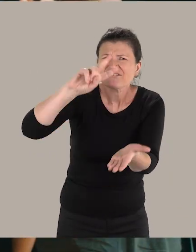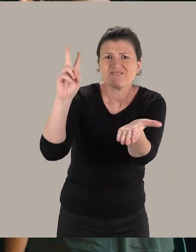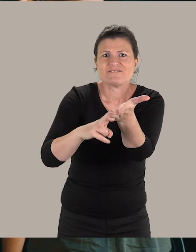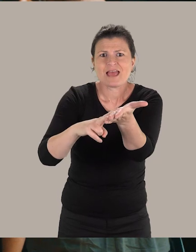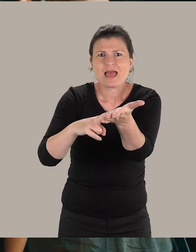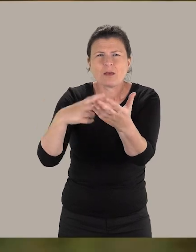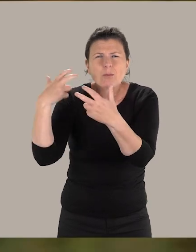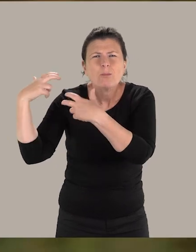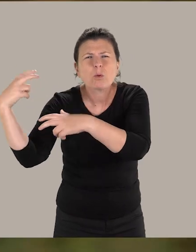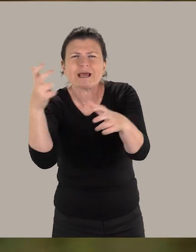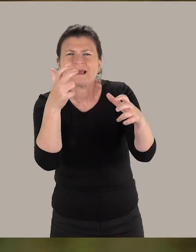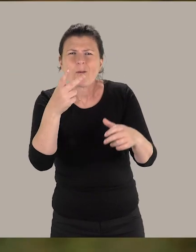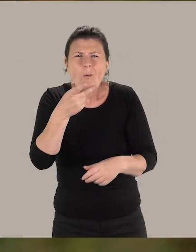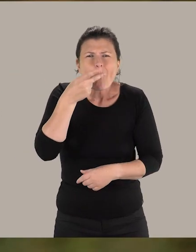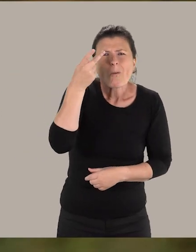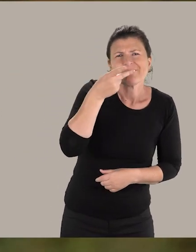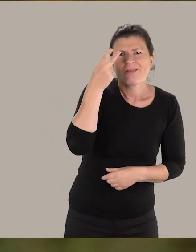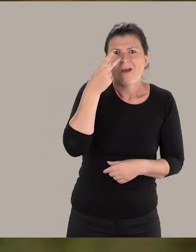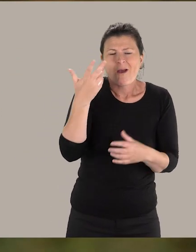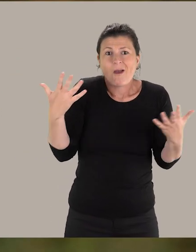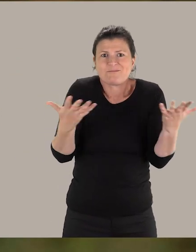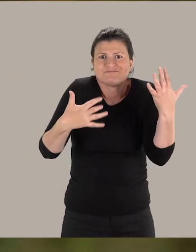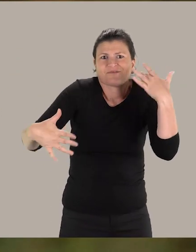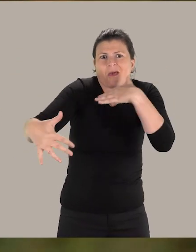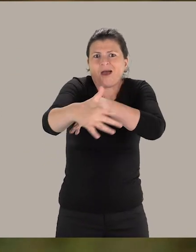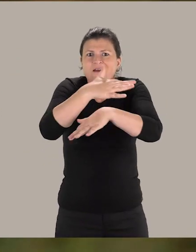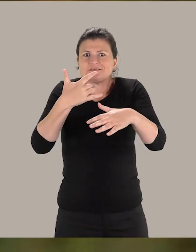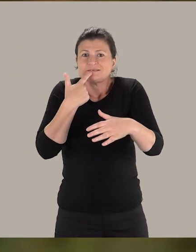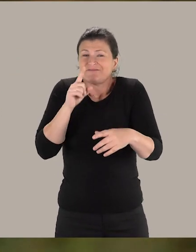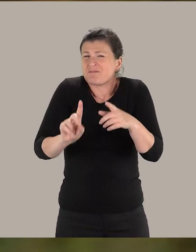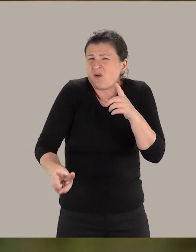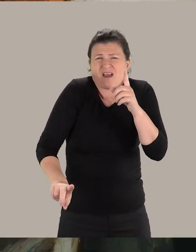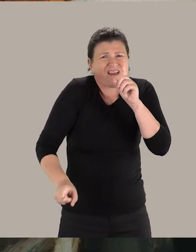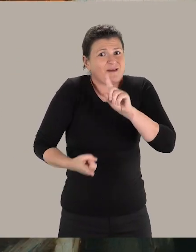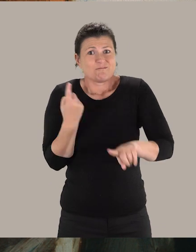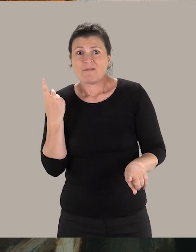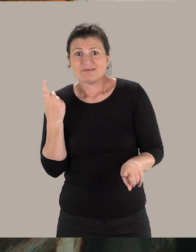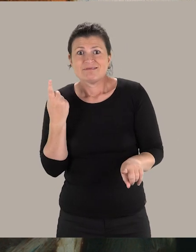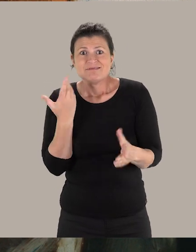Ça va être des bruits, des odeurs. Ça va être toute une ambiance. Et c'est cela qui fait que c'est vraiment très important